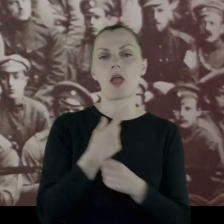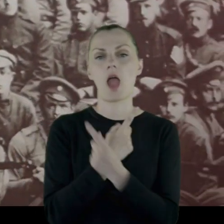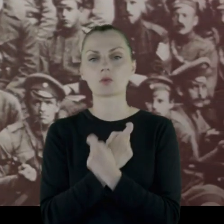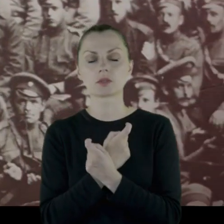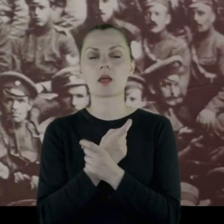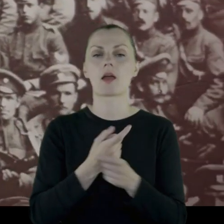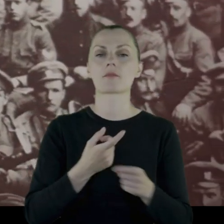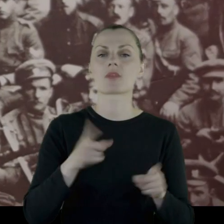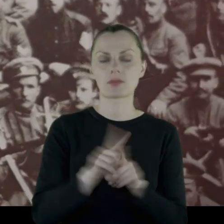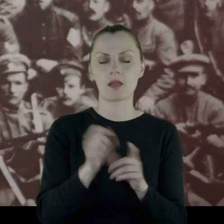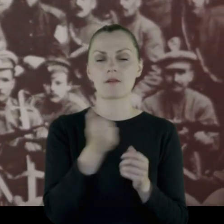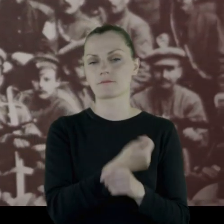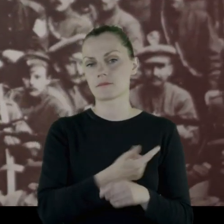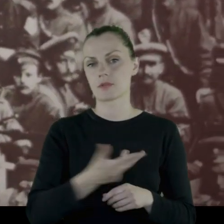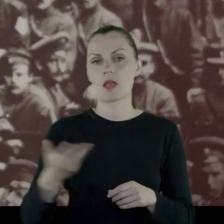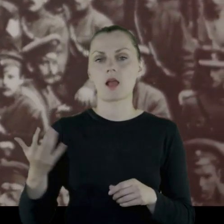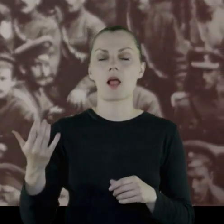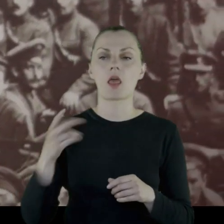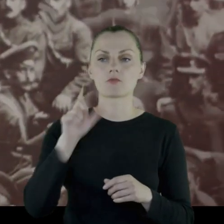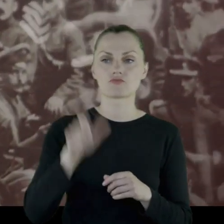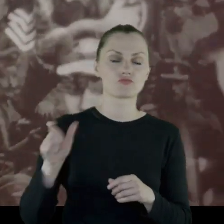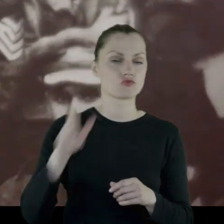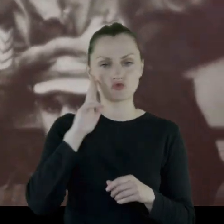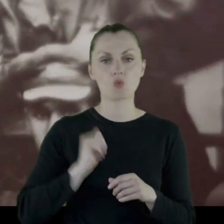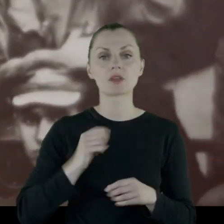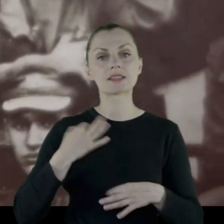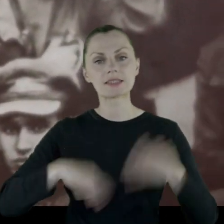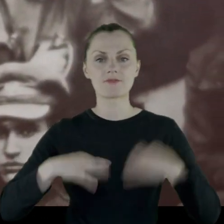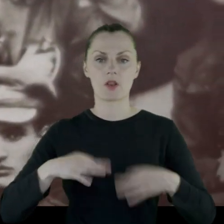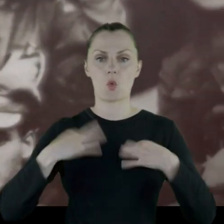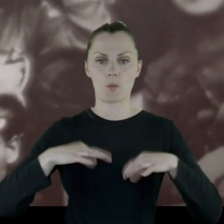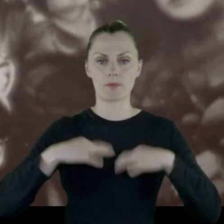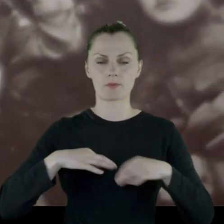a także wielu żołnierzy chodziło w cywilnych ubraniach.